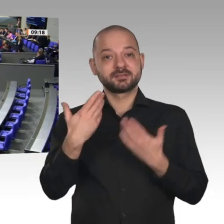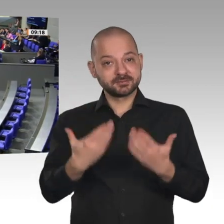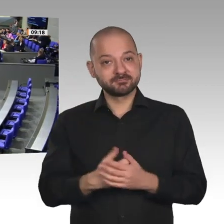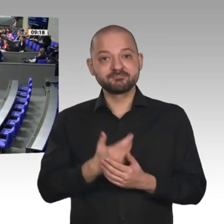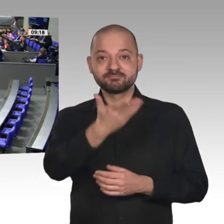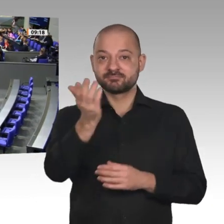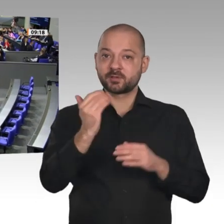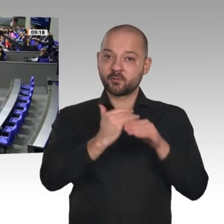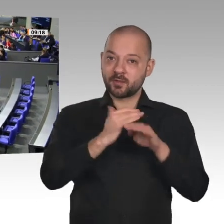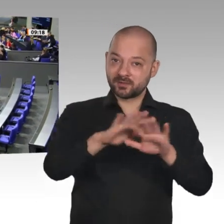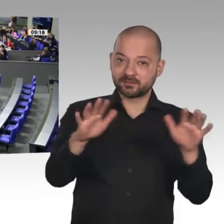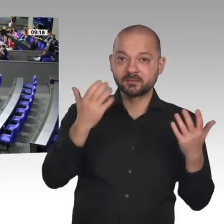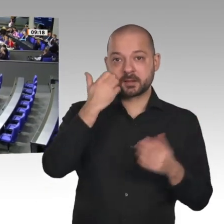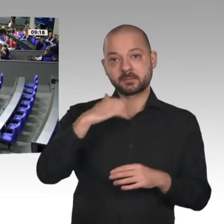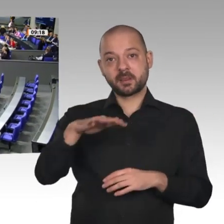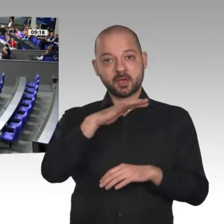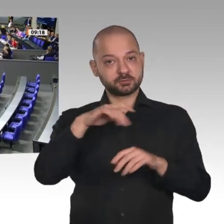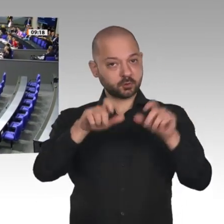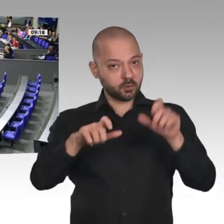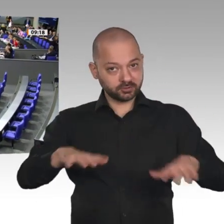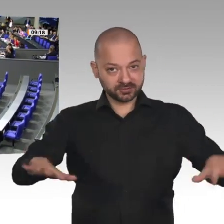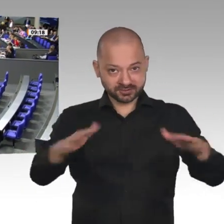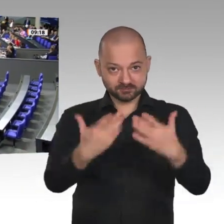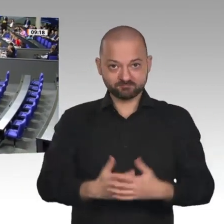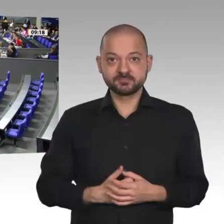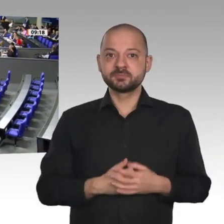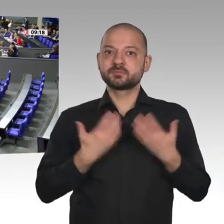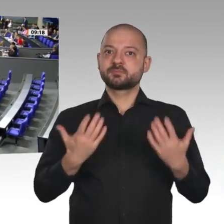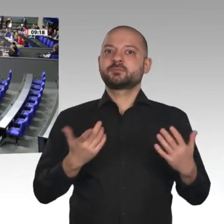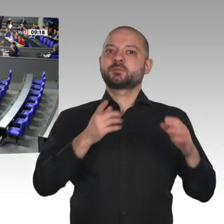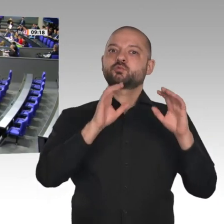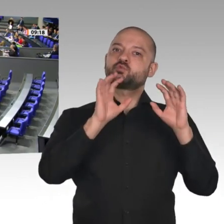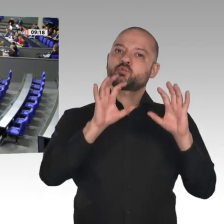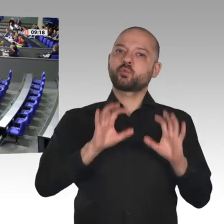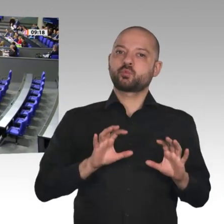Unter diesem Motto steht das Jahresgutachten 2019/20